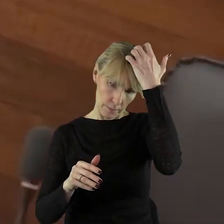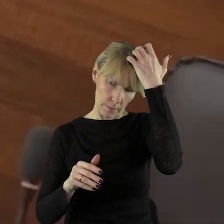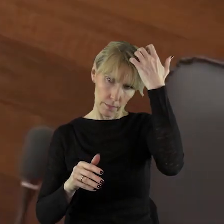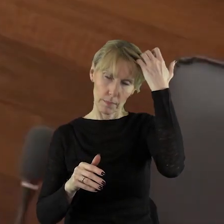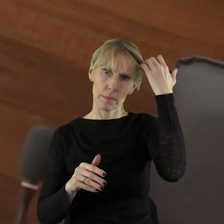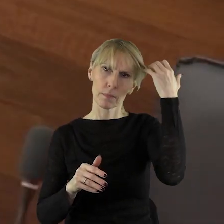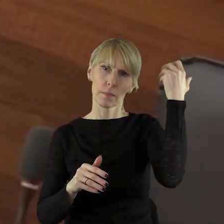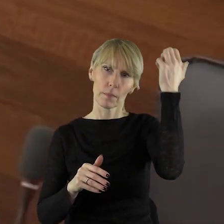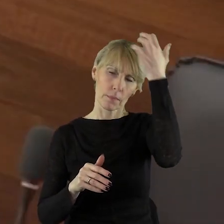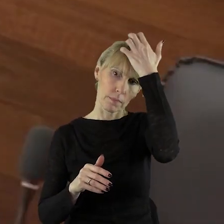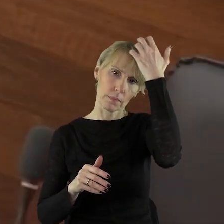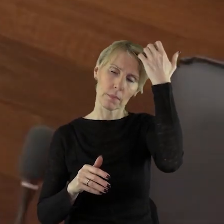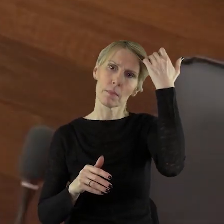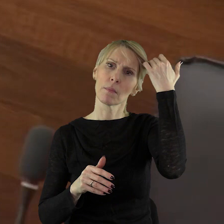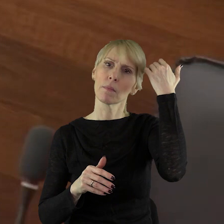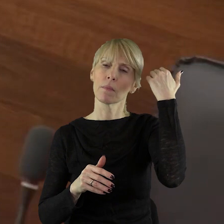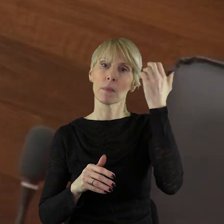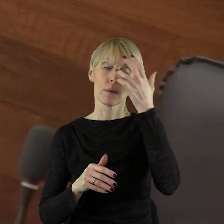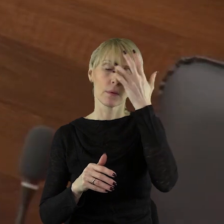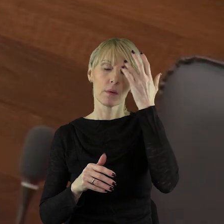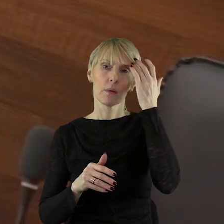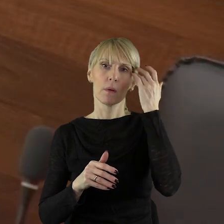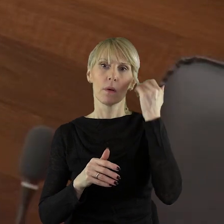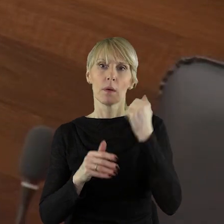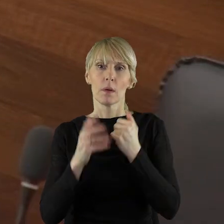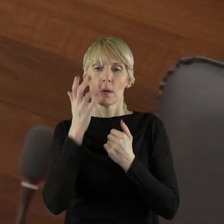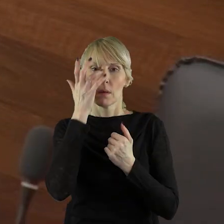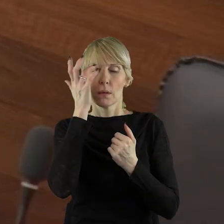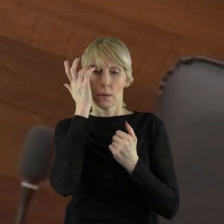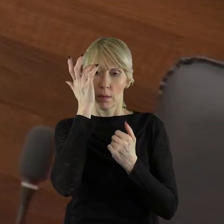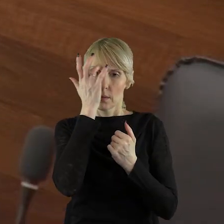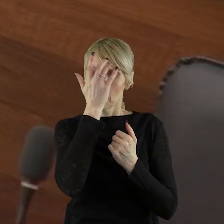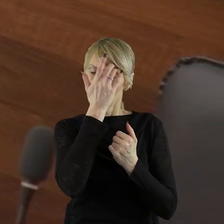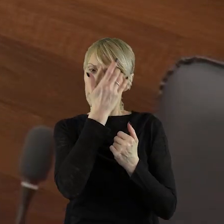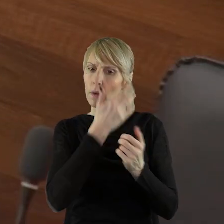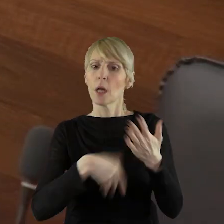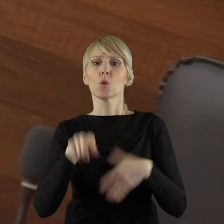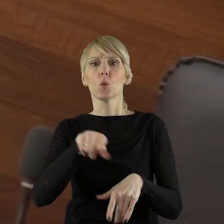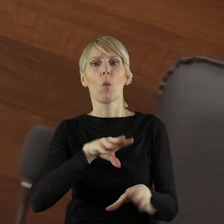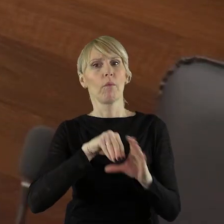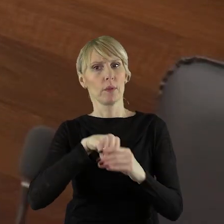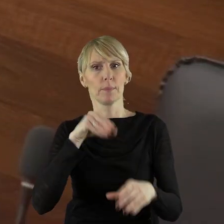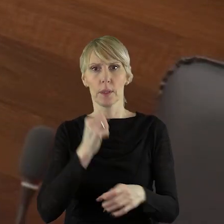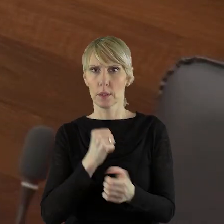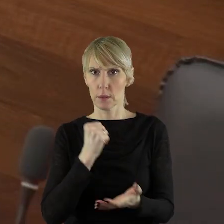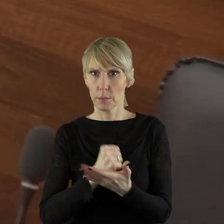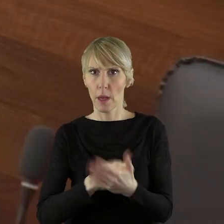na tej sesji, ale sprawę, która jest związana bardzo z kwestiami finansowymi.